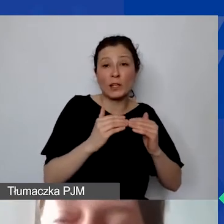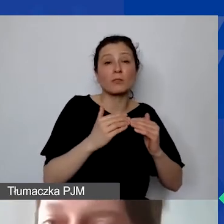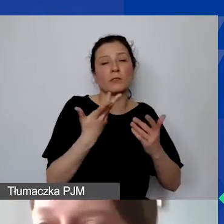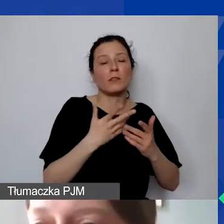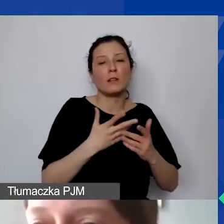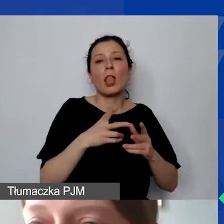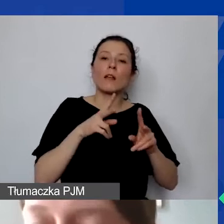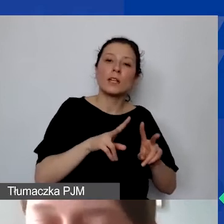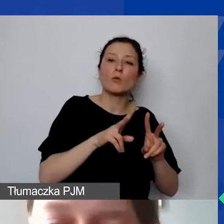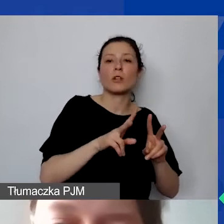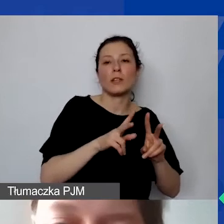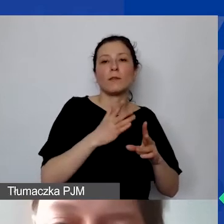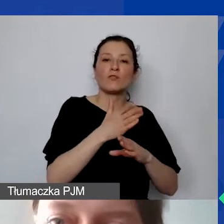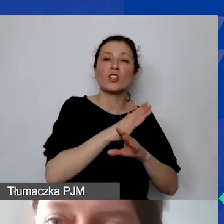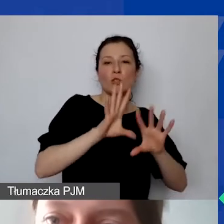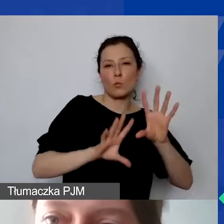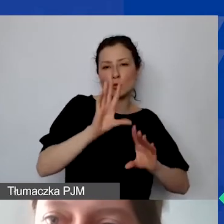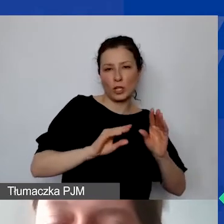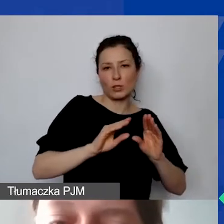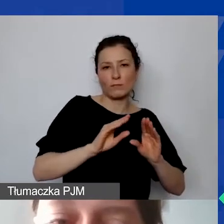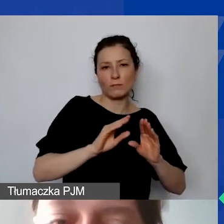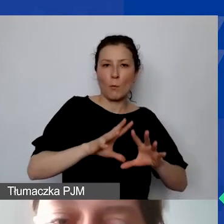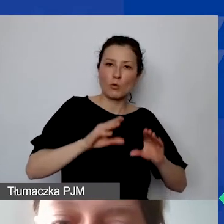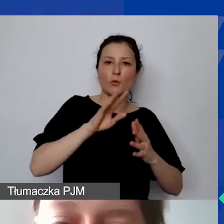ze względu po prostu na zmianę kursu.